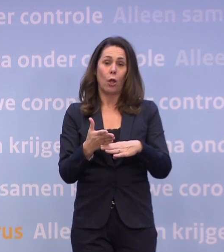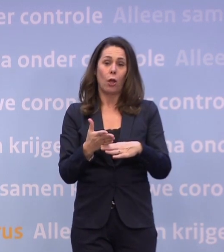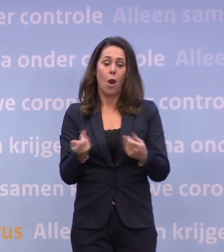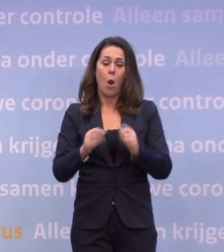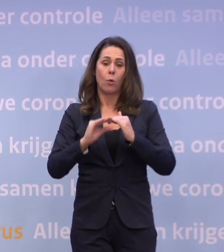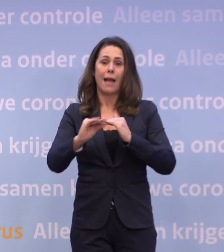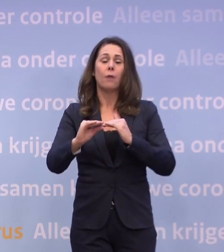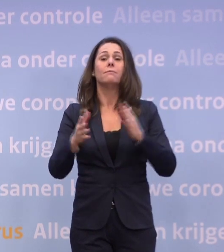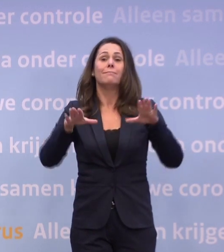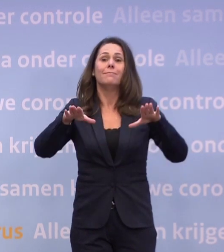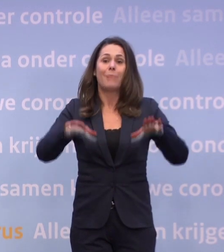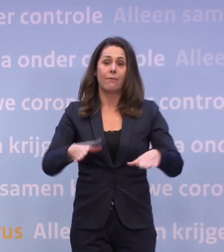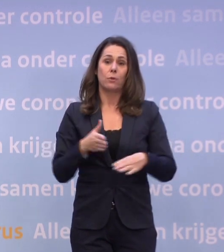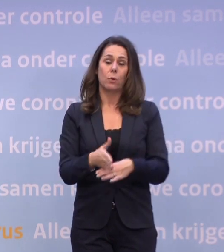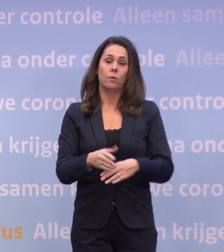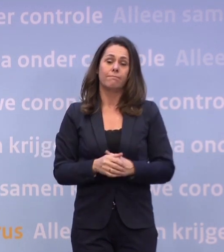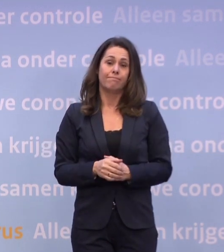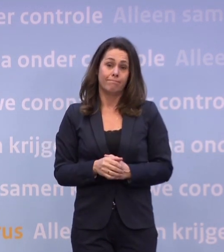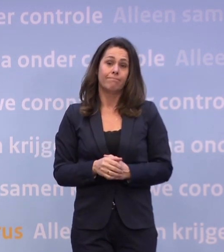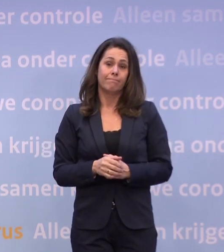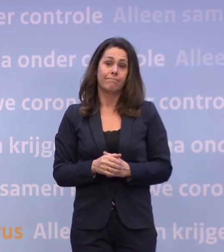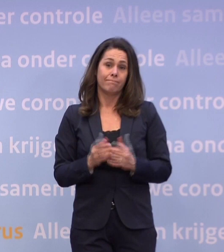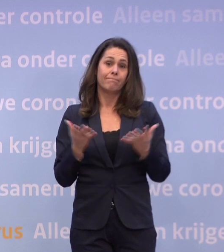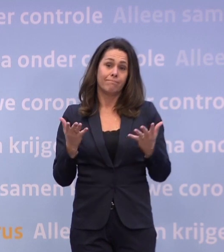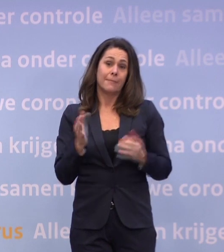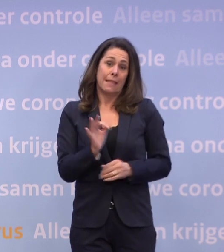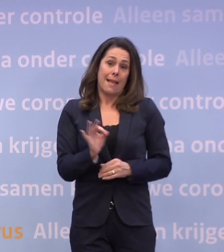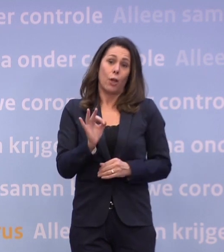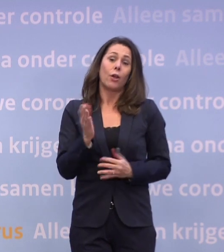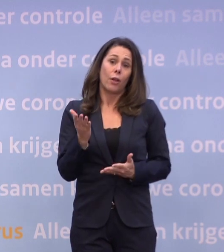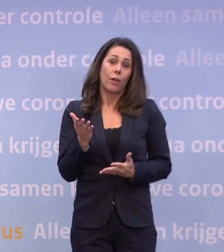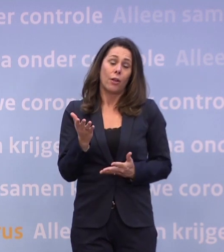Dat is een hard gelag, want we hadden het zo graag anders gewild.